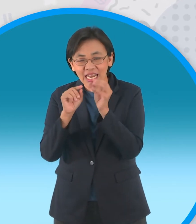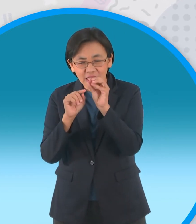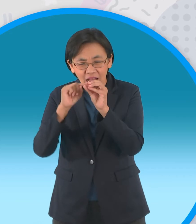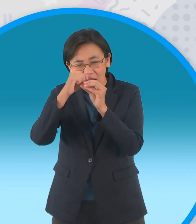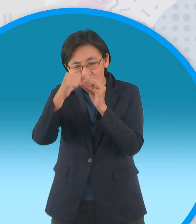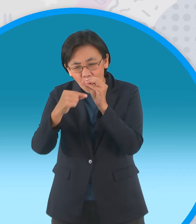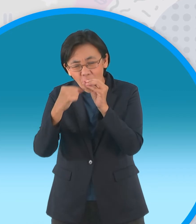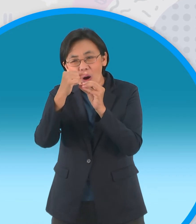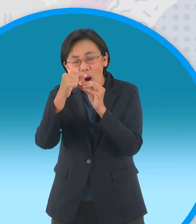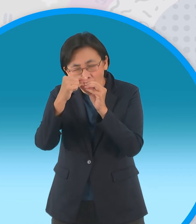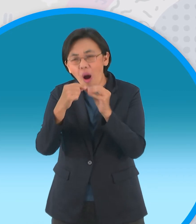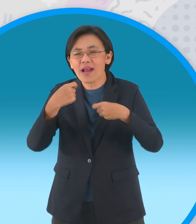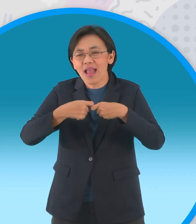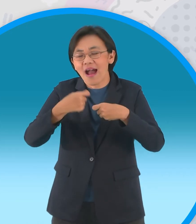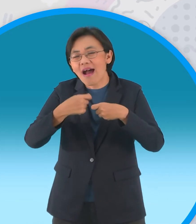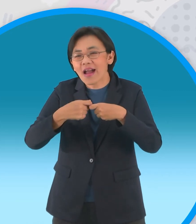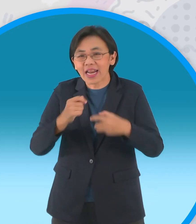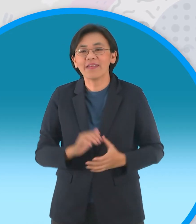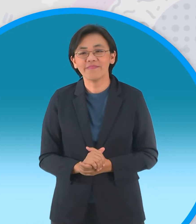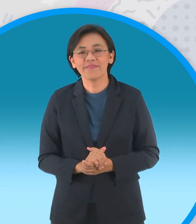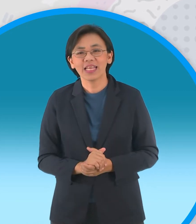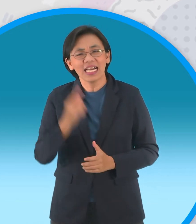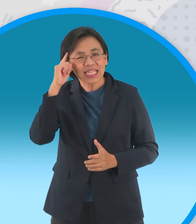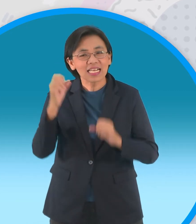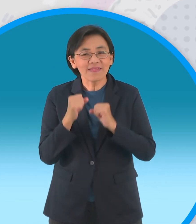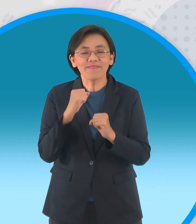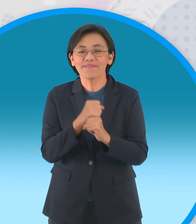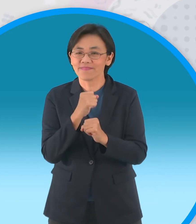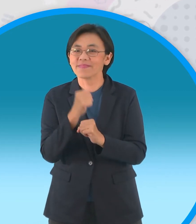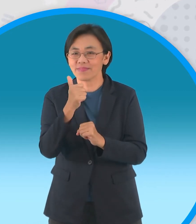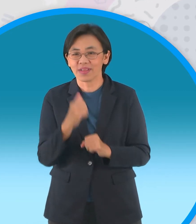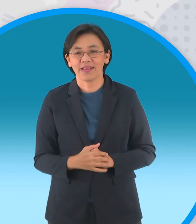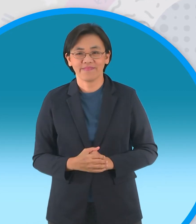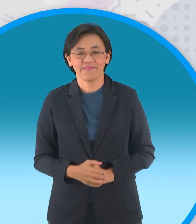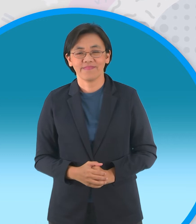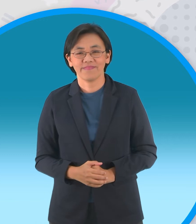กว่าเล็กน้อยนะครับแต่ก็ไม่ยากเกินความ พยายามของเรานะครับ